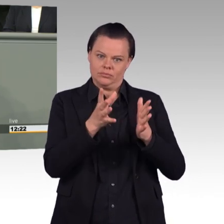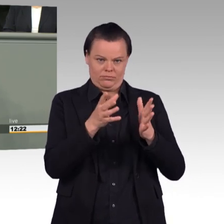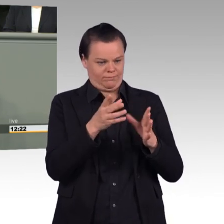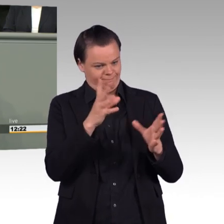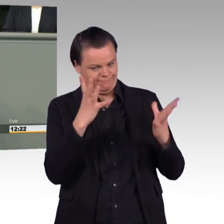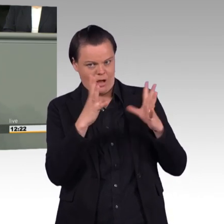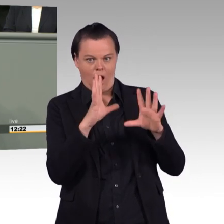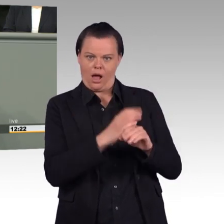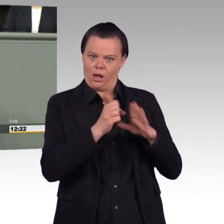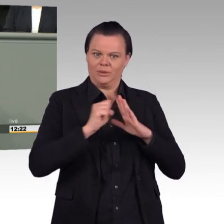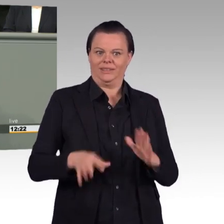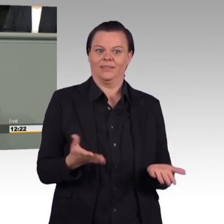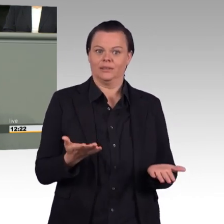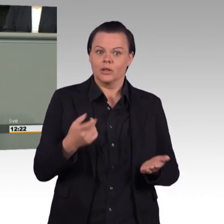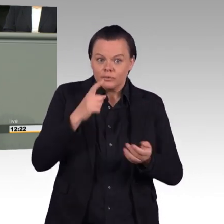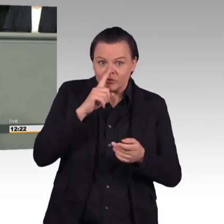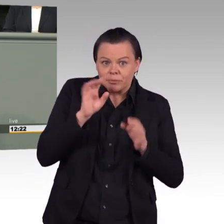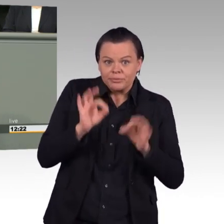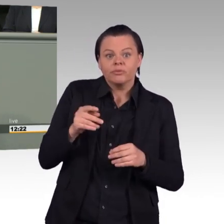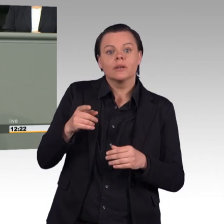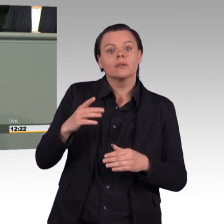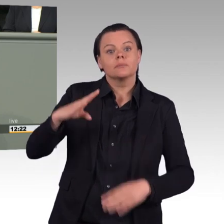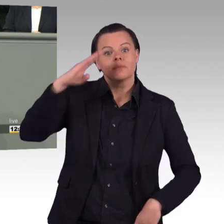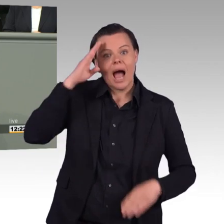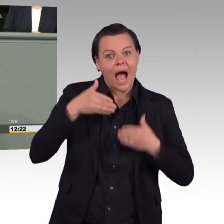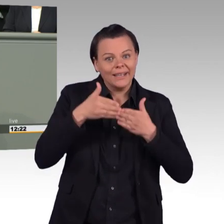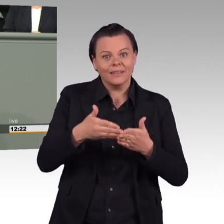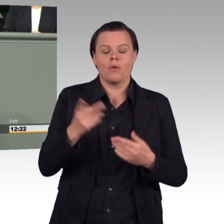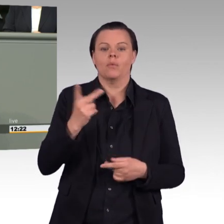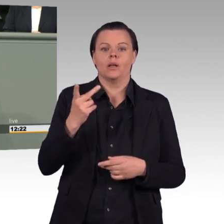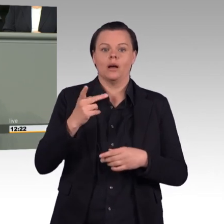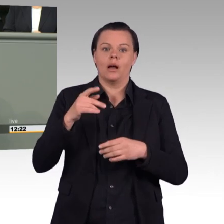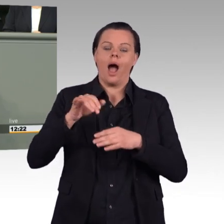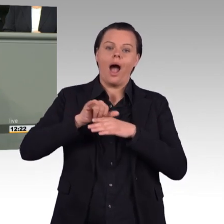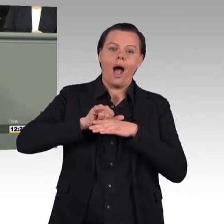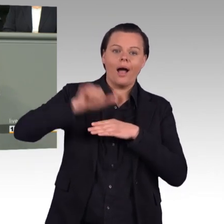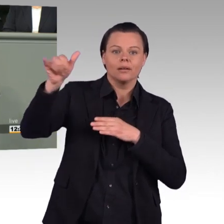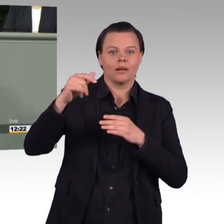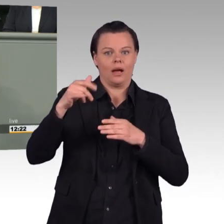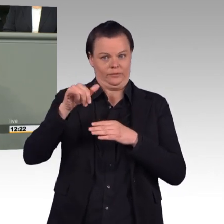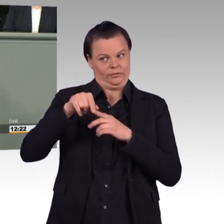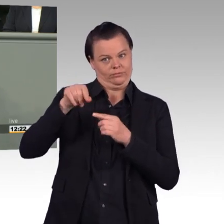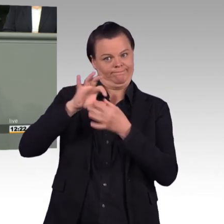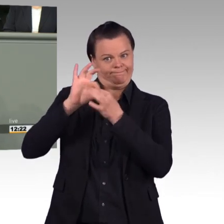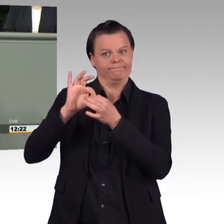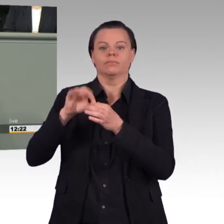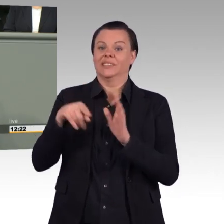Der Gesetzentwurf zeigt, dass soziale Erwägungen bei der Bundeswehr fallen, sobald sie der militärischen Effektivierung im Wege stehen.